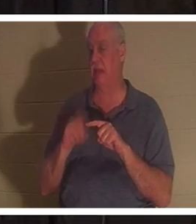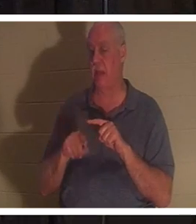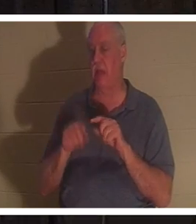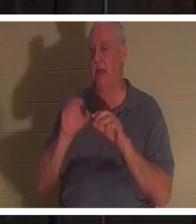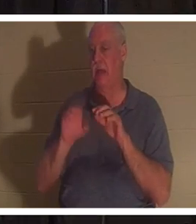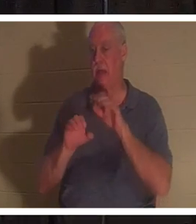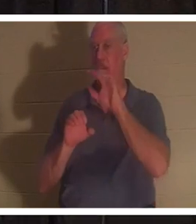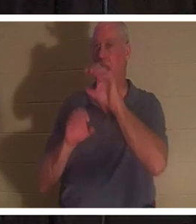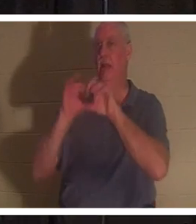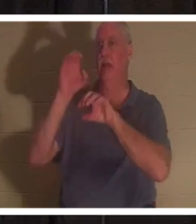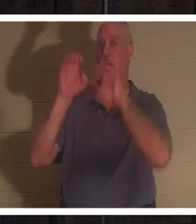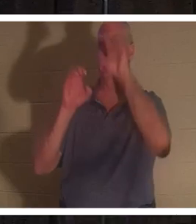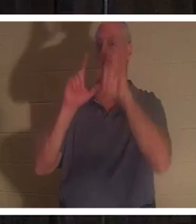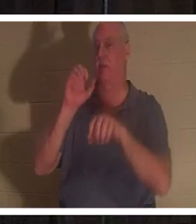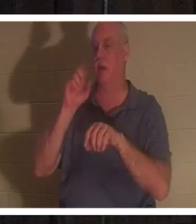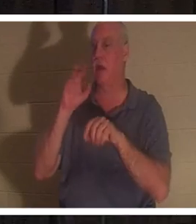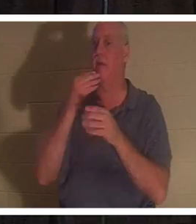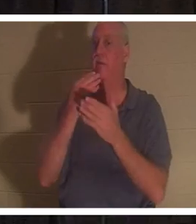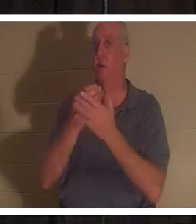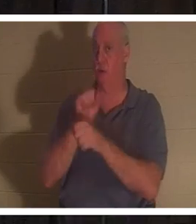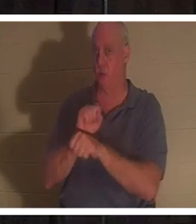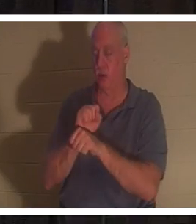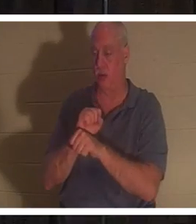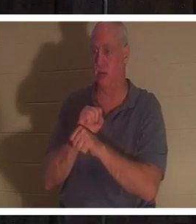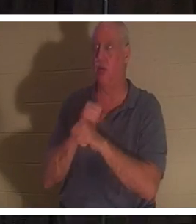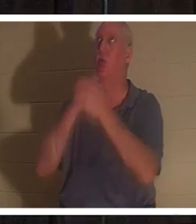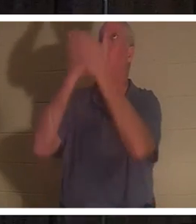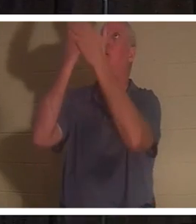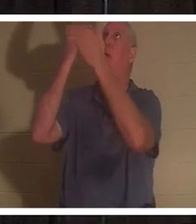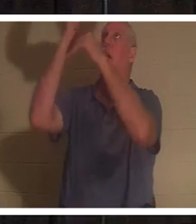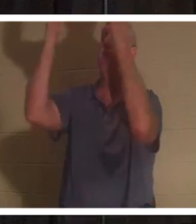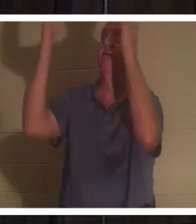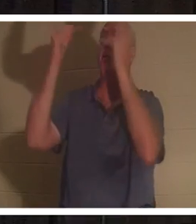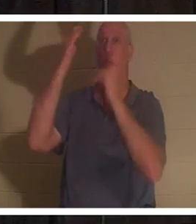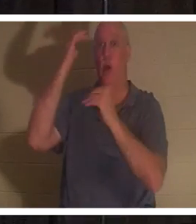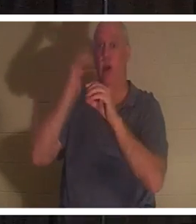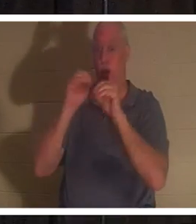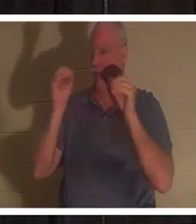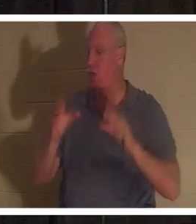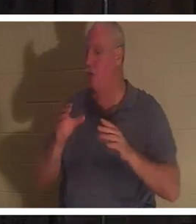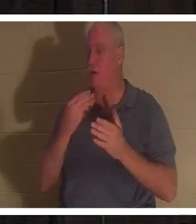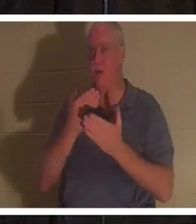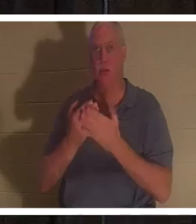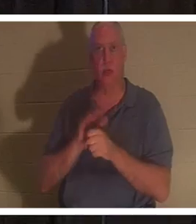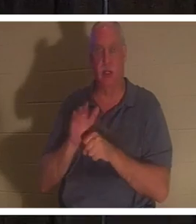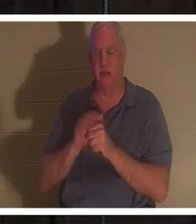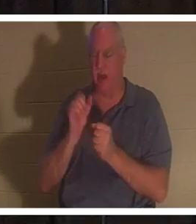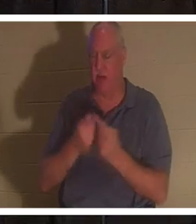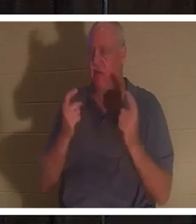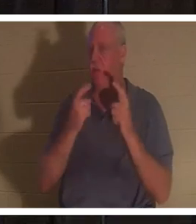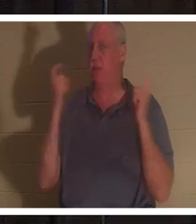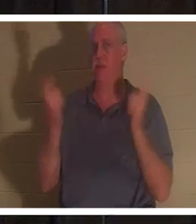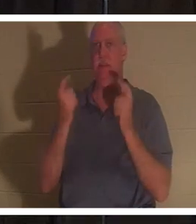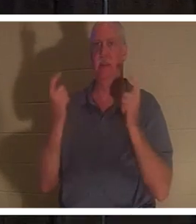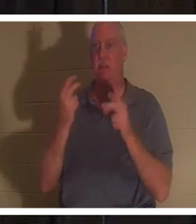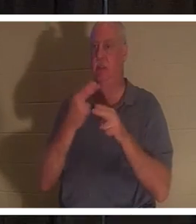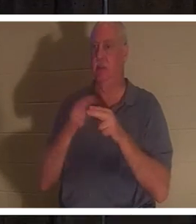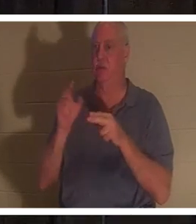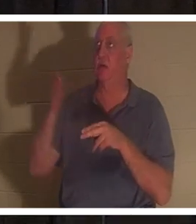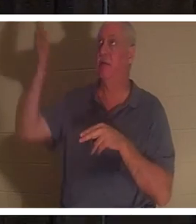потому что никто из нас недостаточно хорош. Все согрешили и лишены славы Божьей. Но Бог в